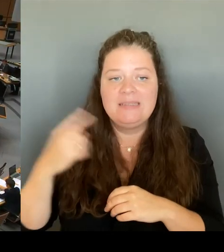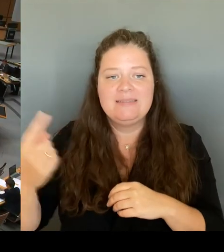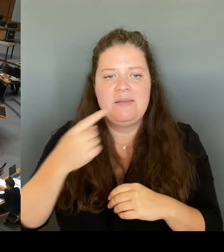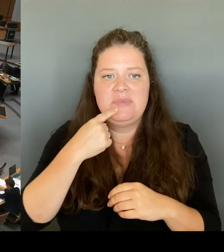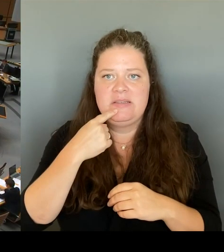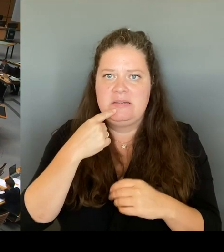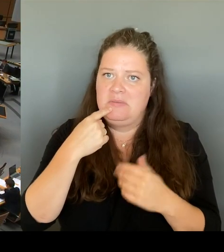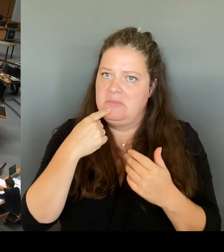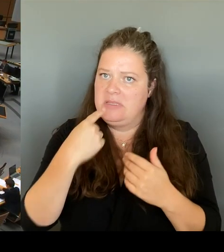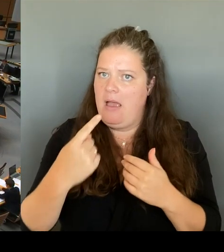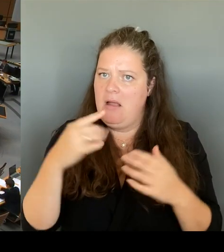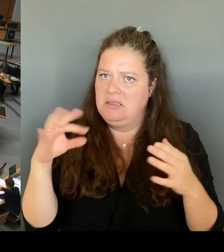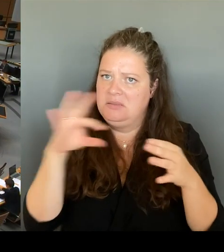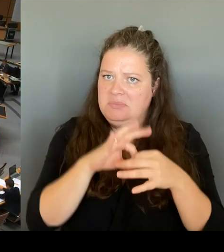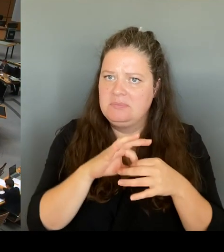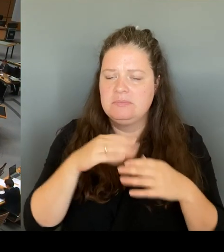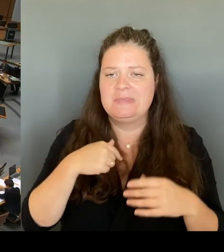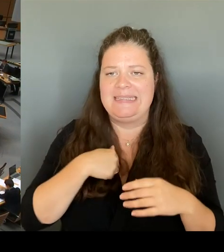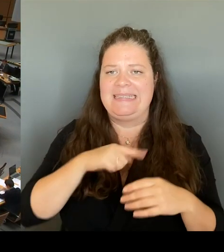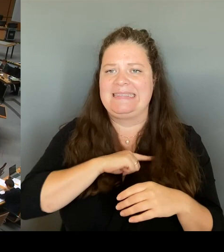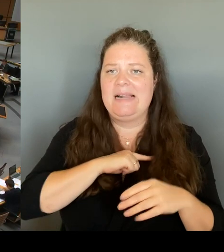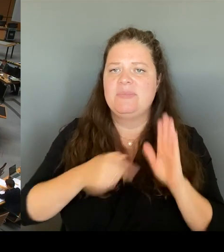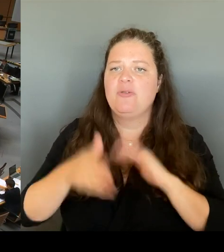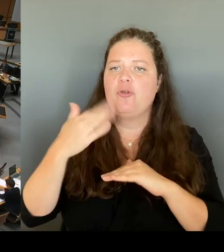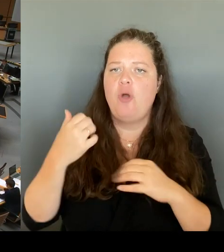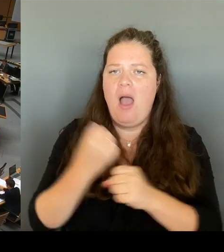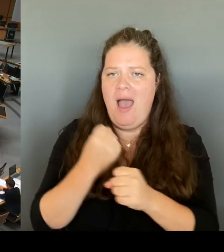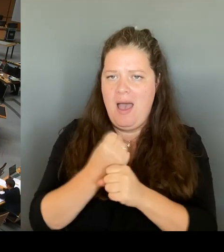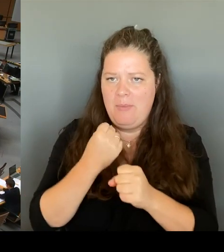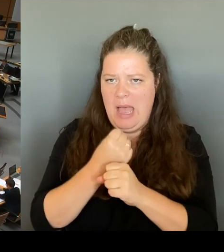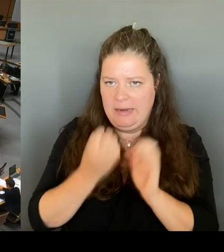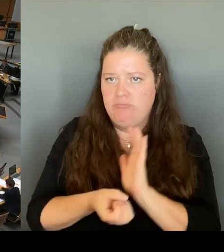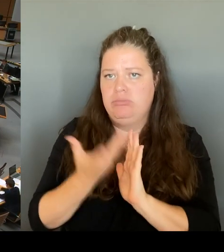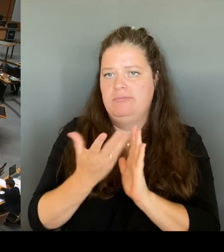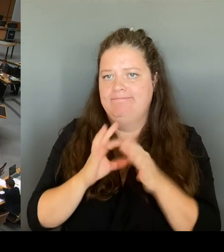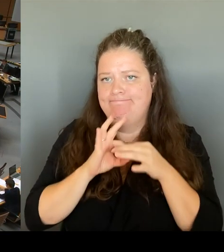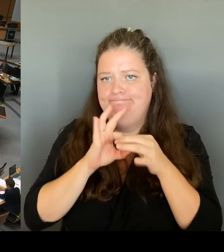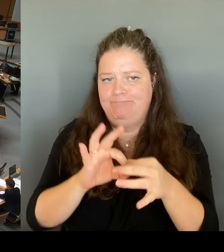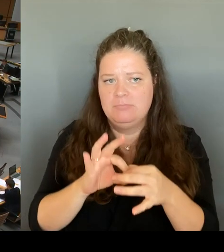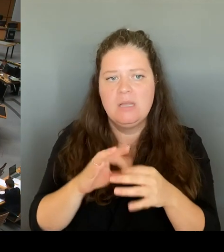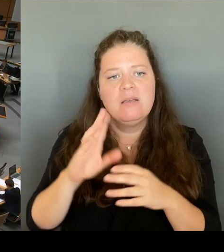Wie Sie wissen, ist das Bundesamt für Verfassungsschutz ein Nachrichtendienst. Und in der Regel sind die Vorgänge